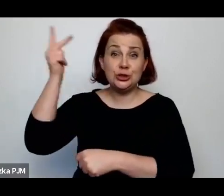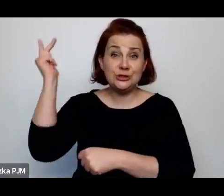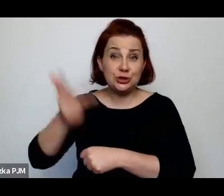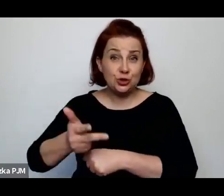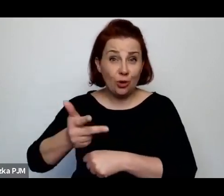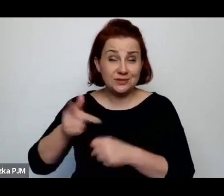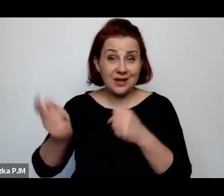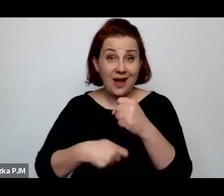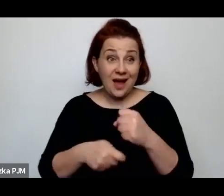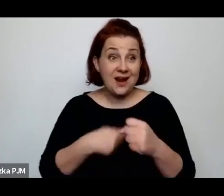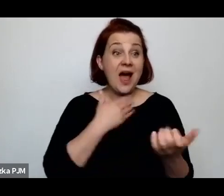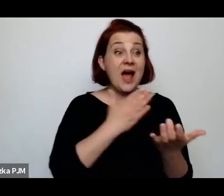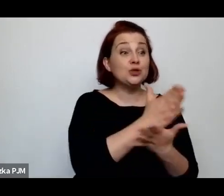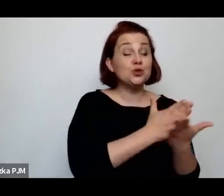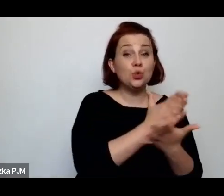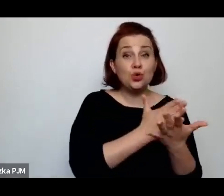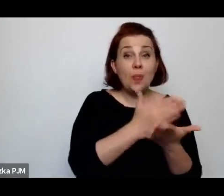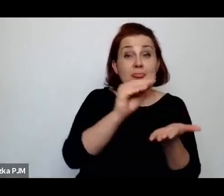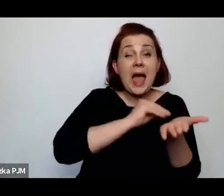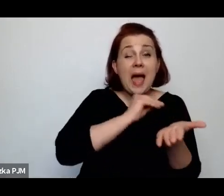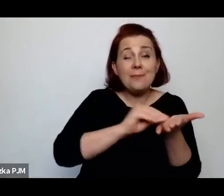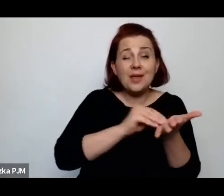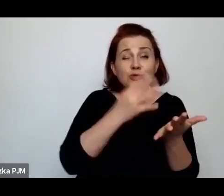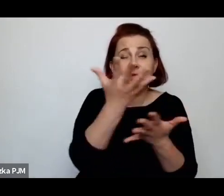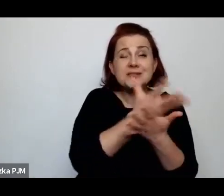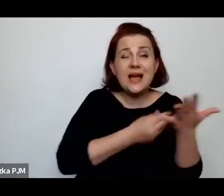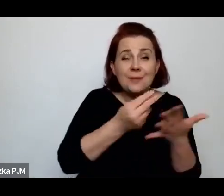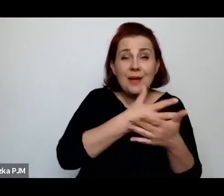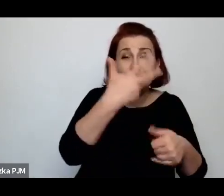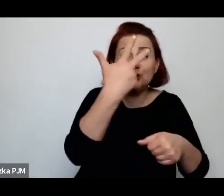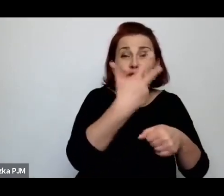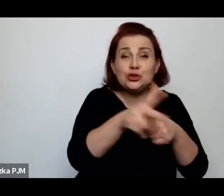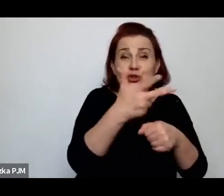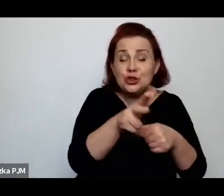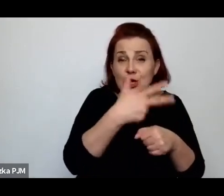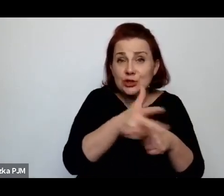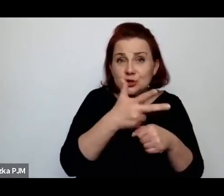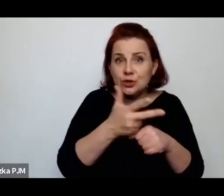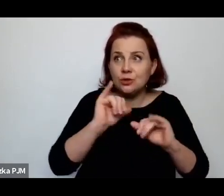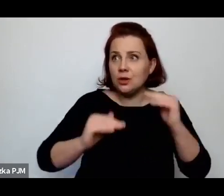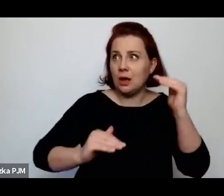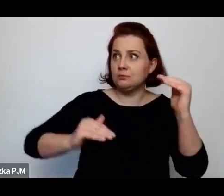no to proszę sobie wyobrazić, jakie to są proporcje tego prawa drakońskiego